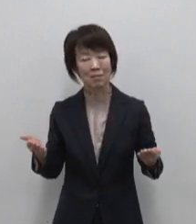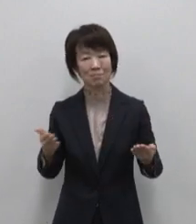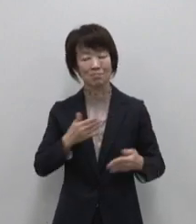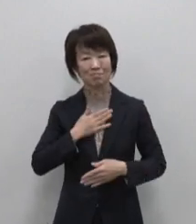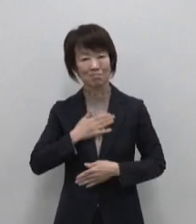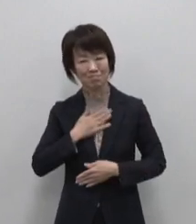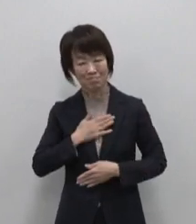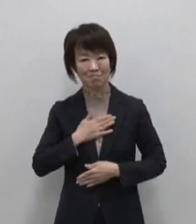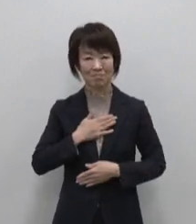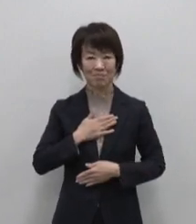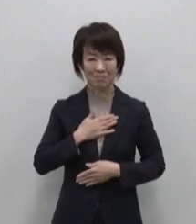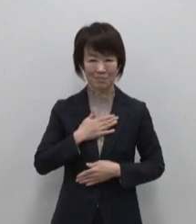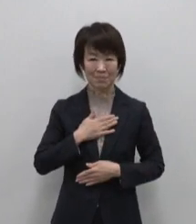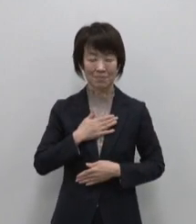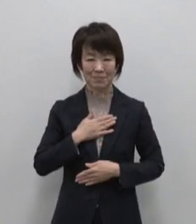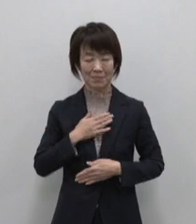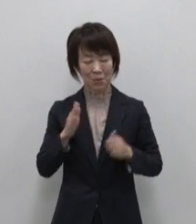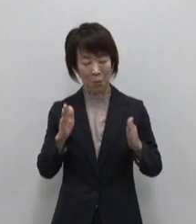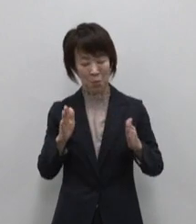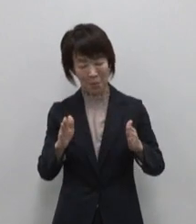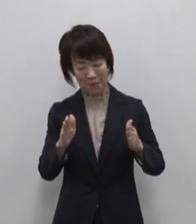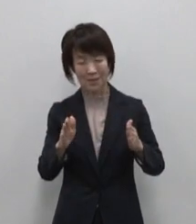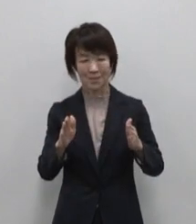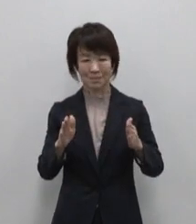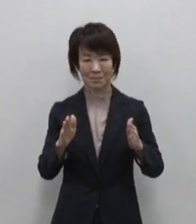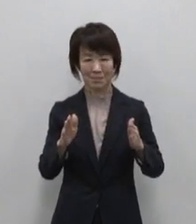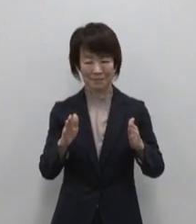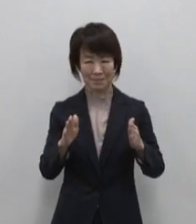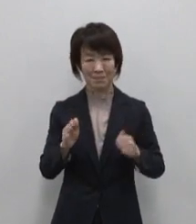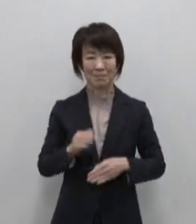醸し出す ちょうどいい田舎感